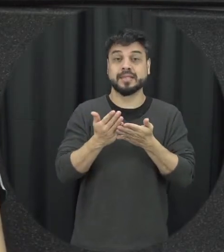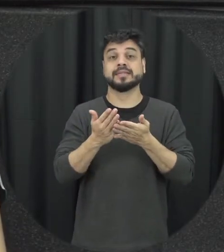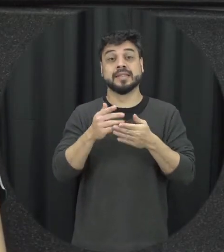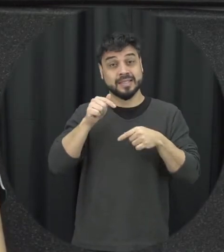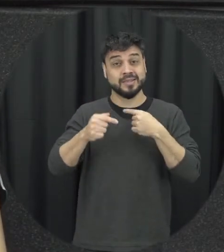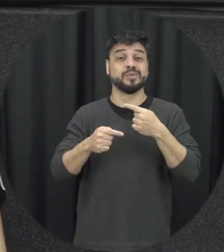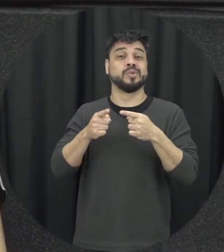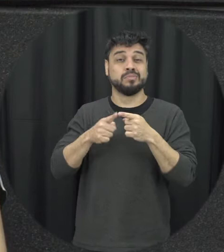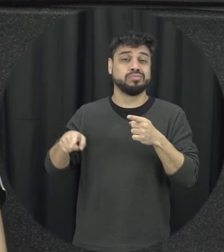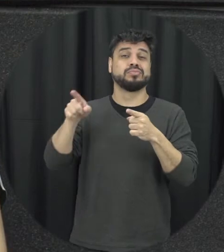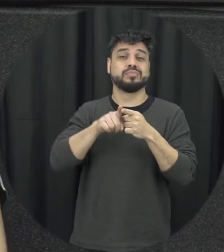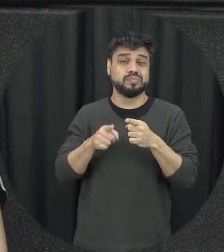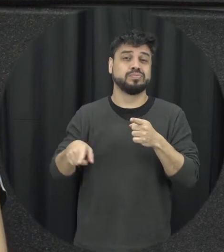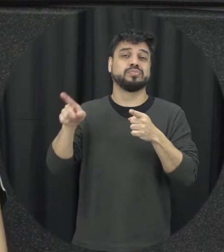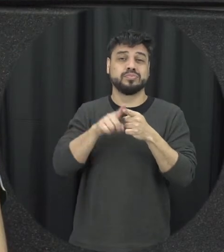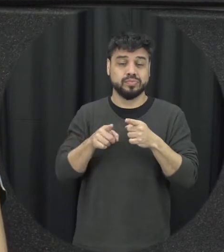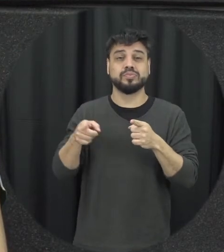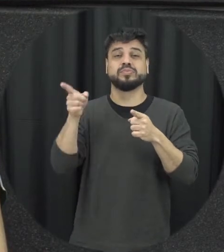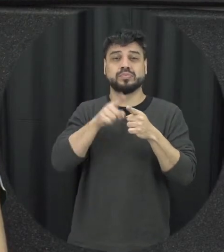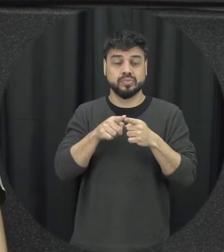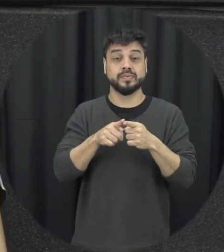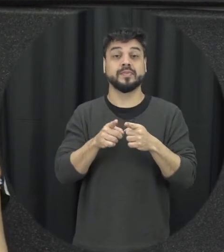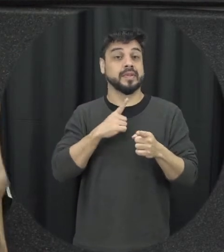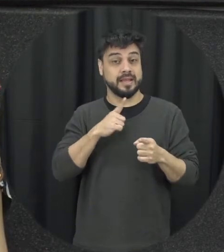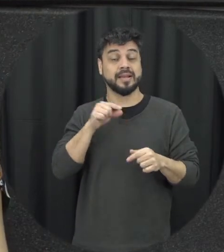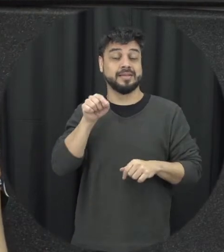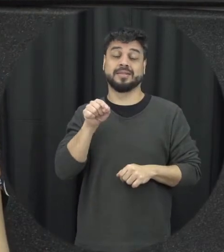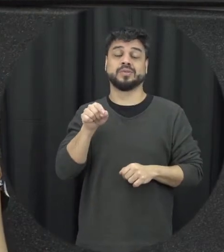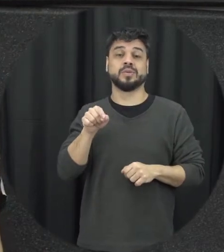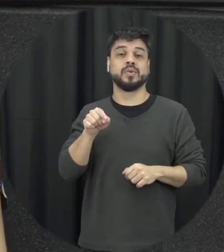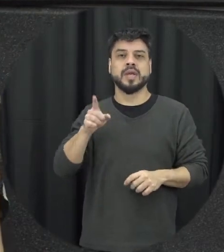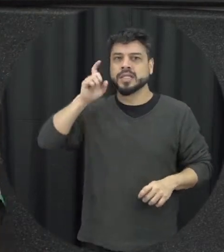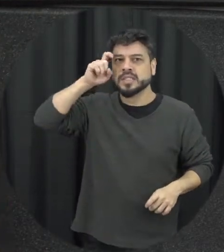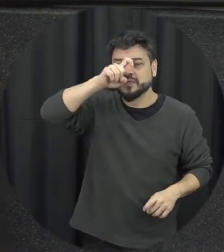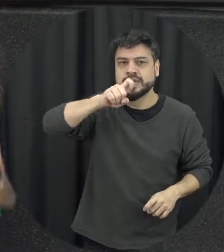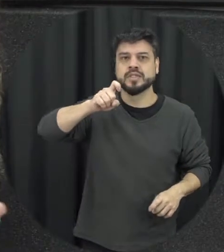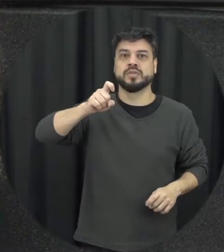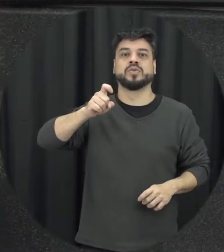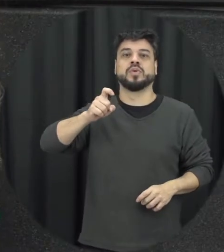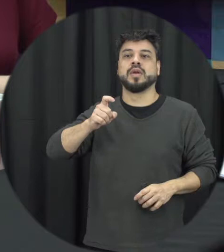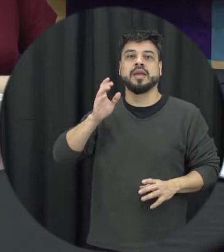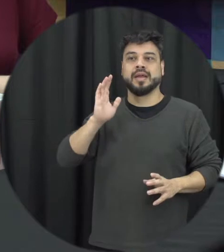isso é importante que as pessoas saibam né É muito difícil só conhecer outro já tem uma explosão não